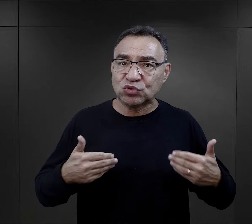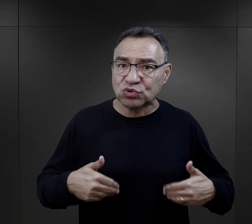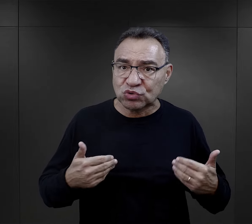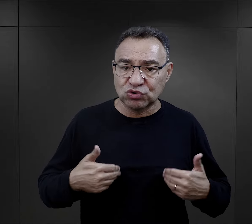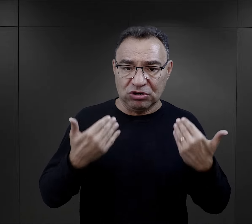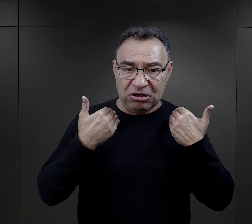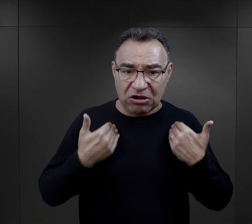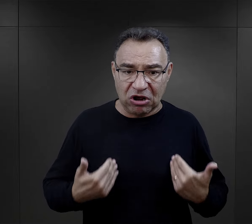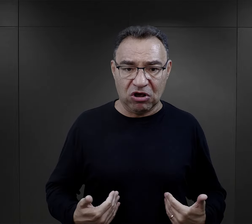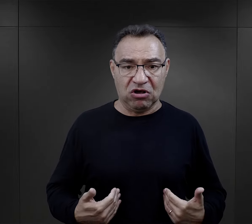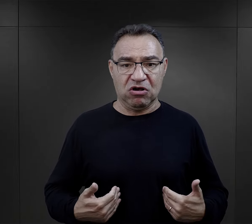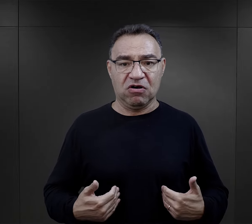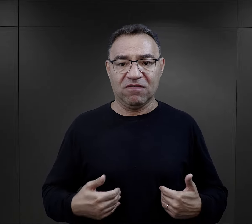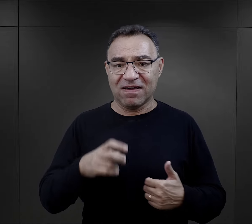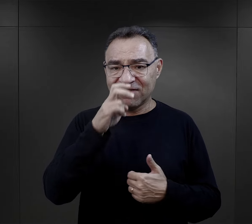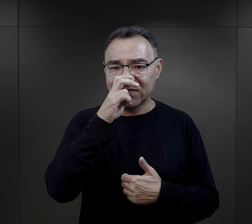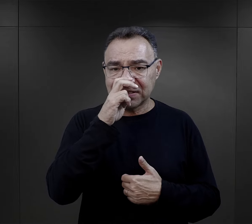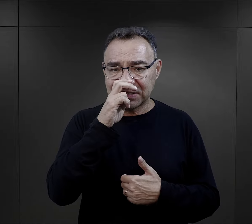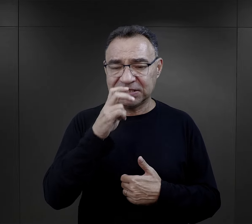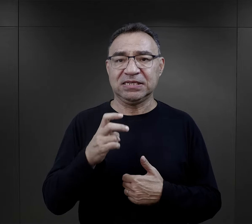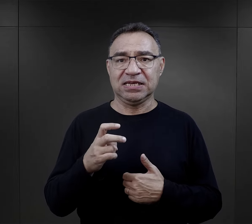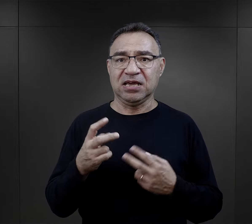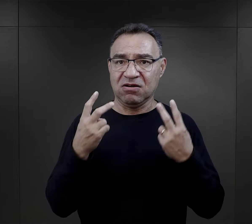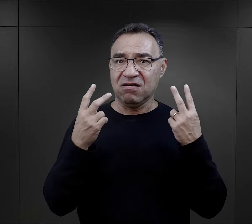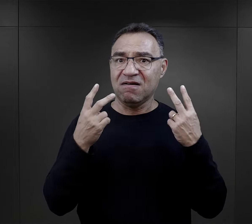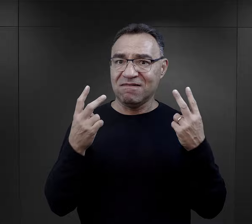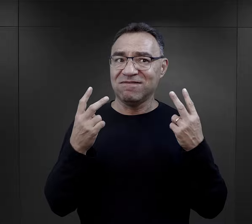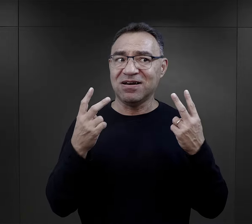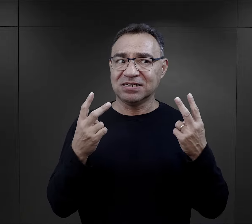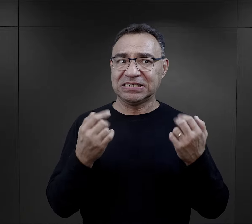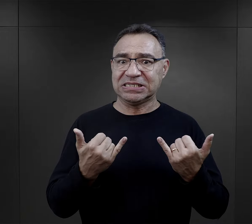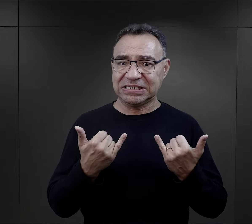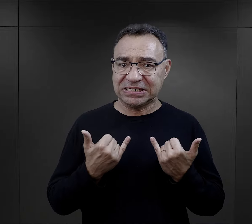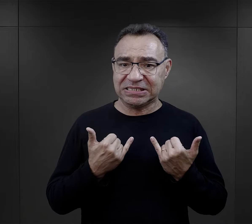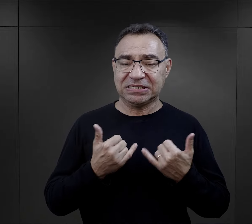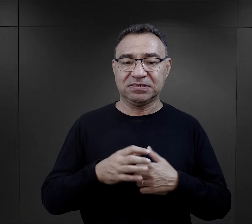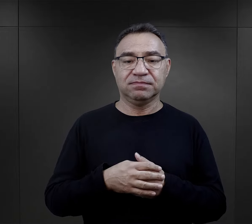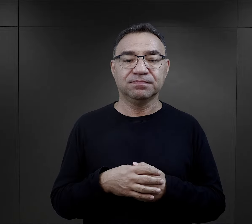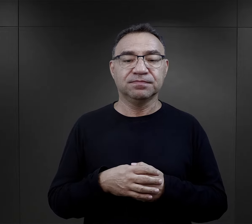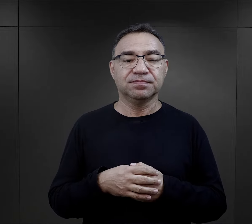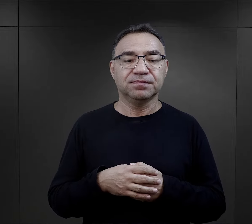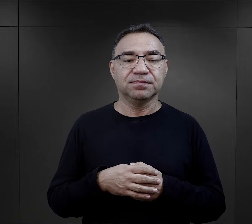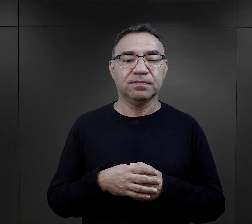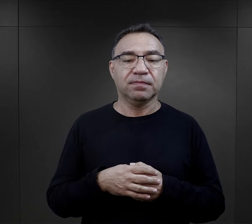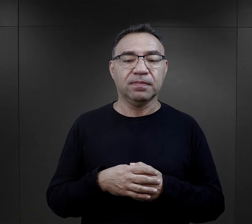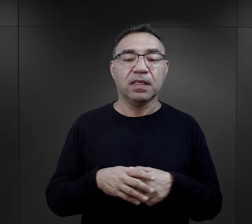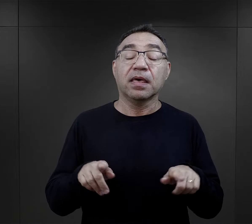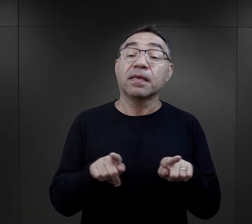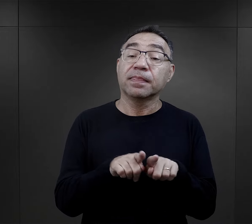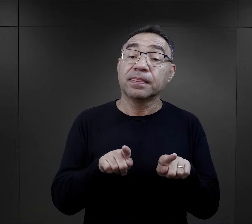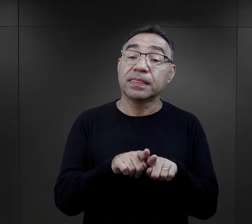dążenie do właśnie zachowania tego zdrowia, takiego fizycznego, było bardzo istotne.